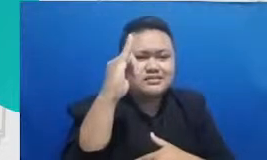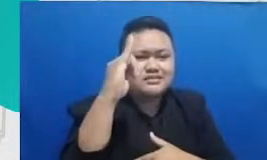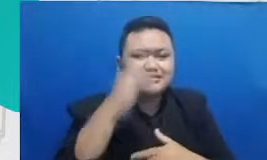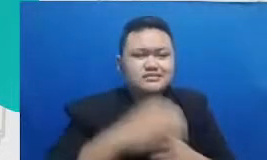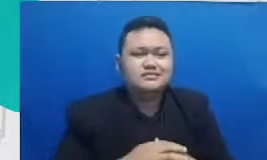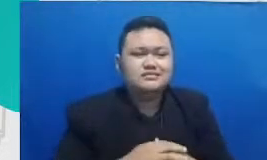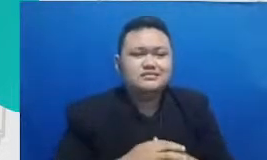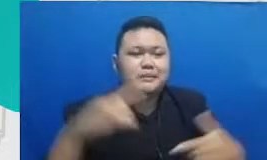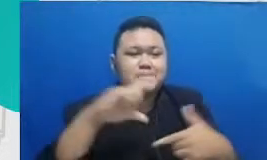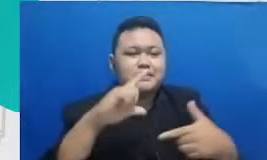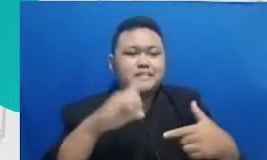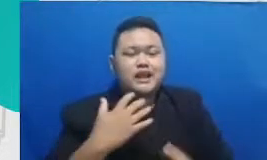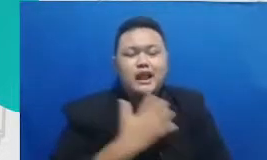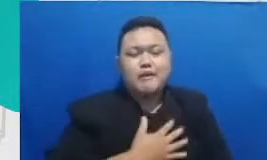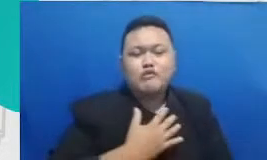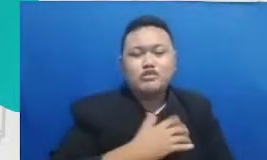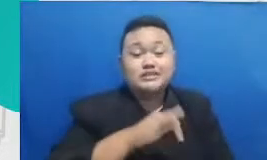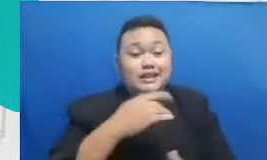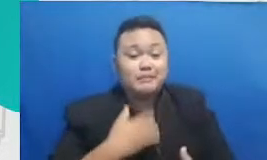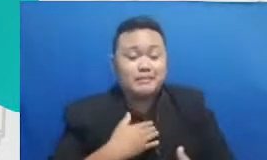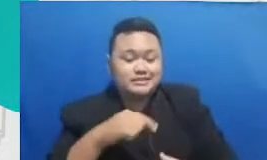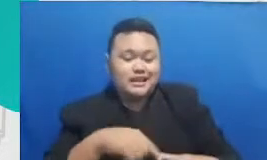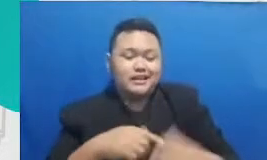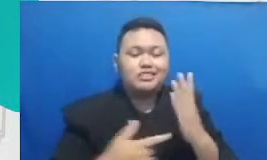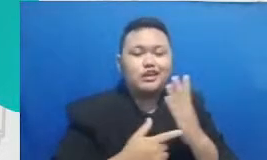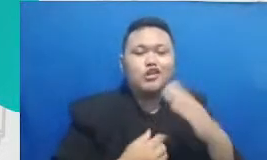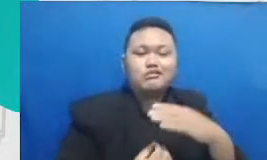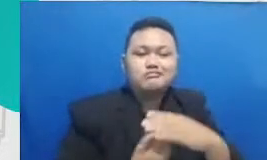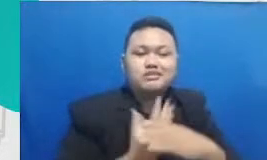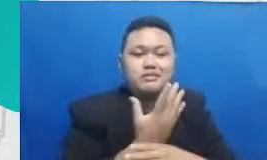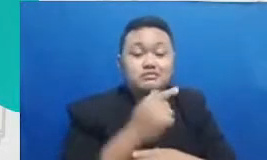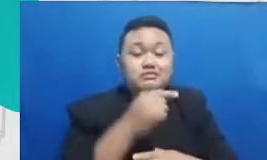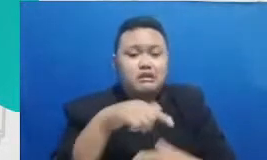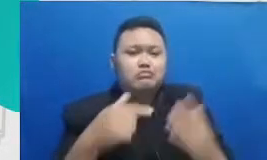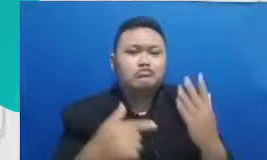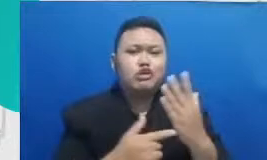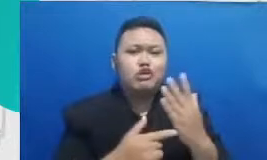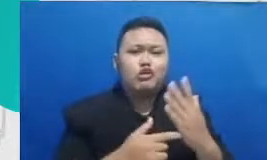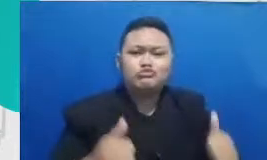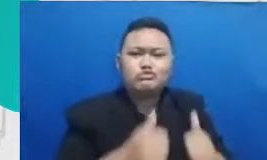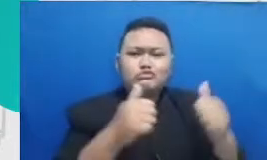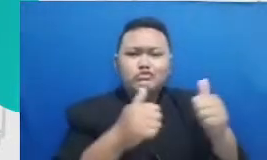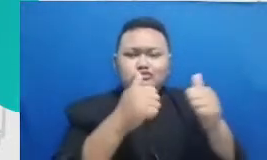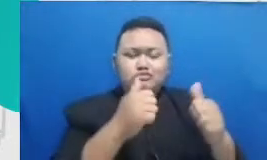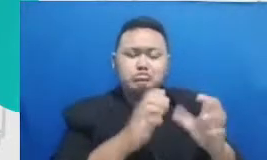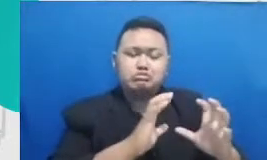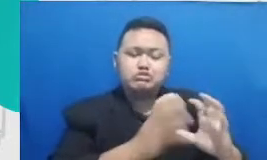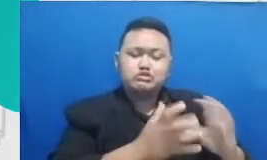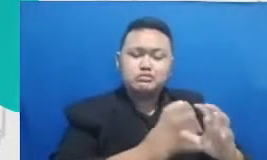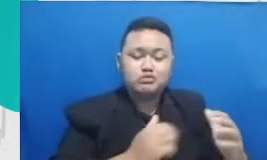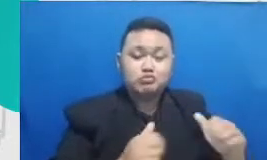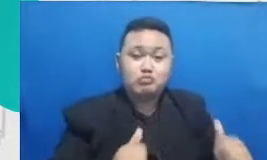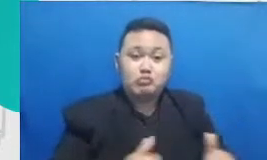Tengah perkembangan teknologi di tengah Makin canggihnya mesin-mesin internet of thinks yang